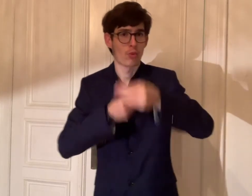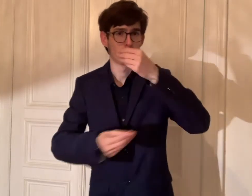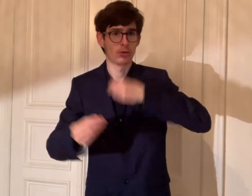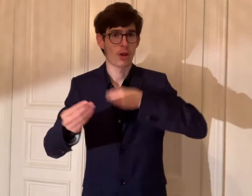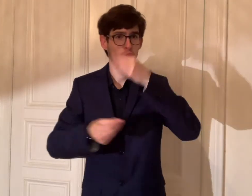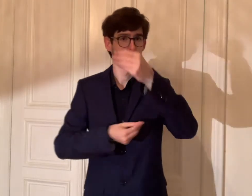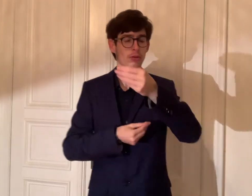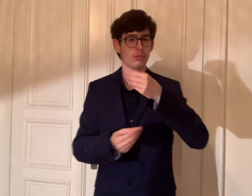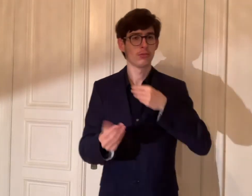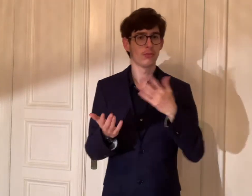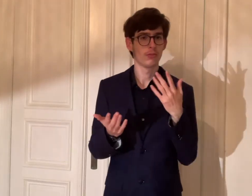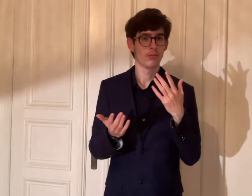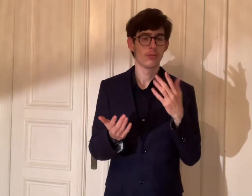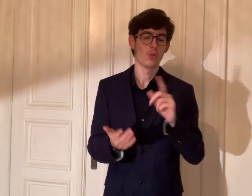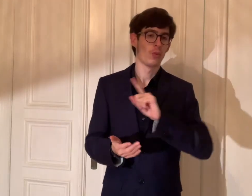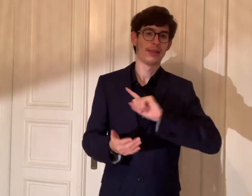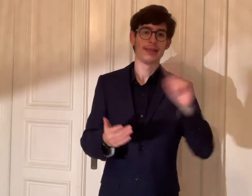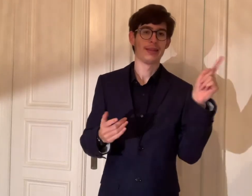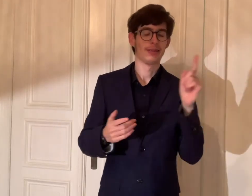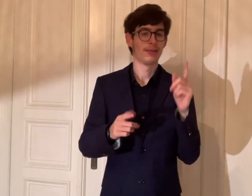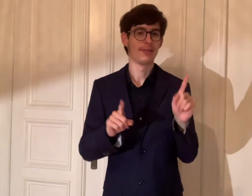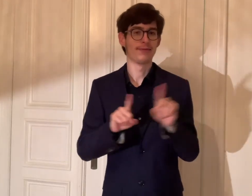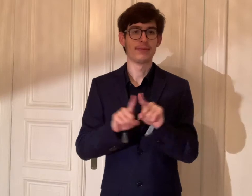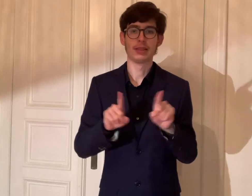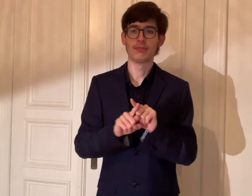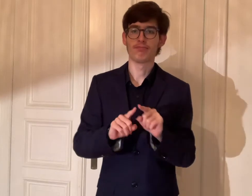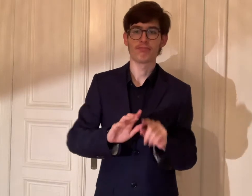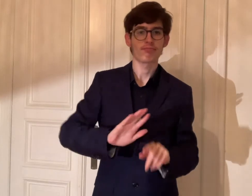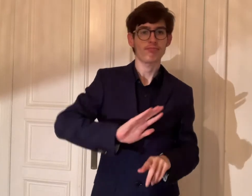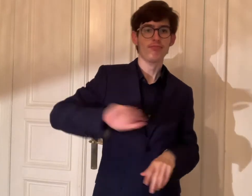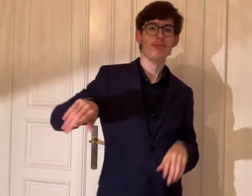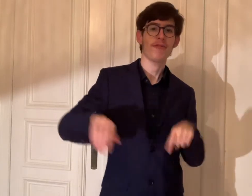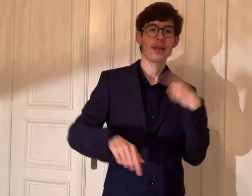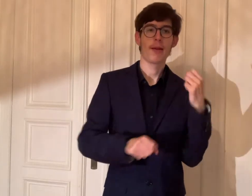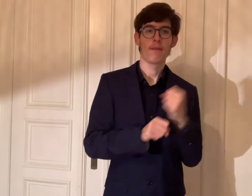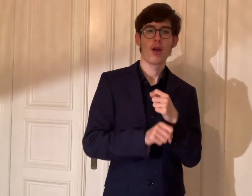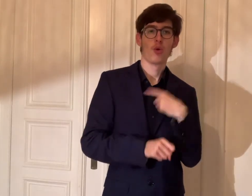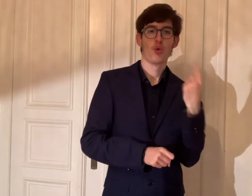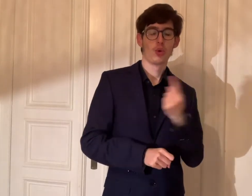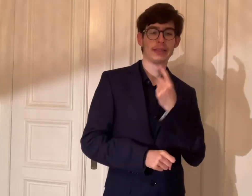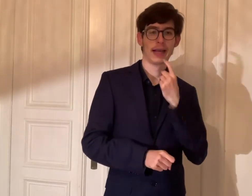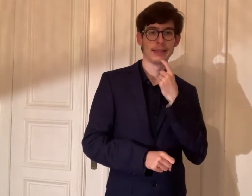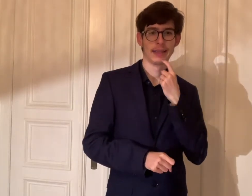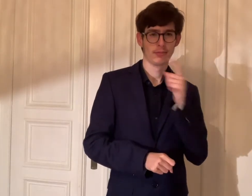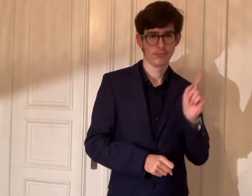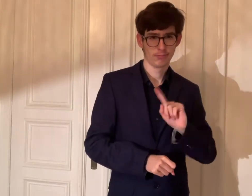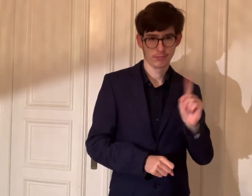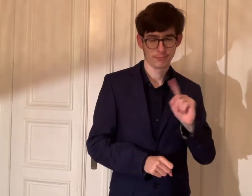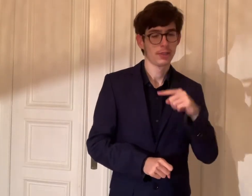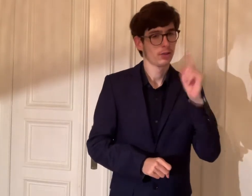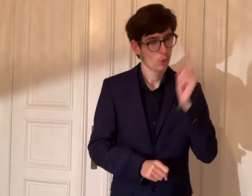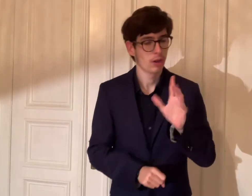Wir sollen den Bund nicht im Stich lassen.